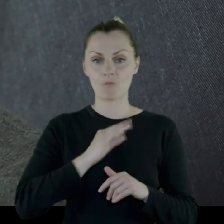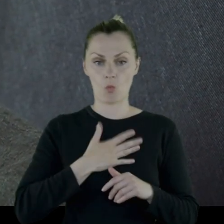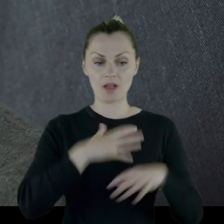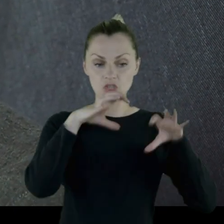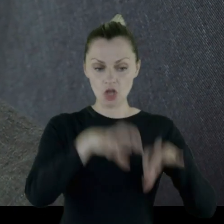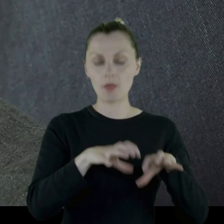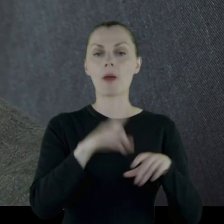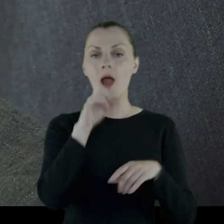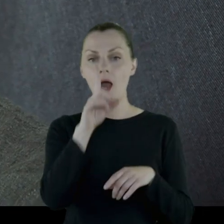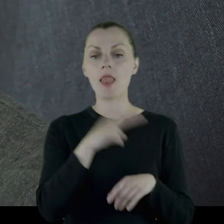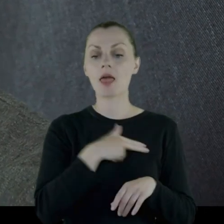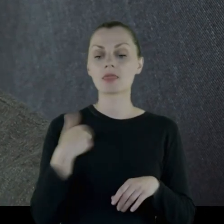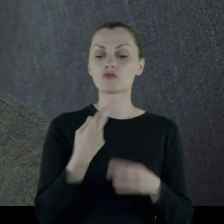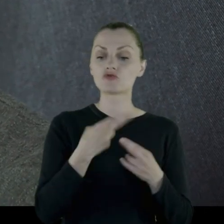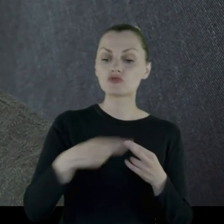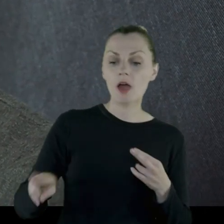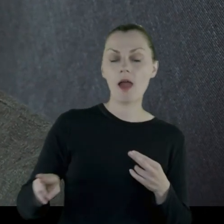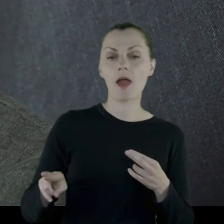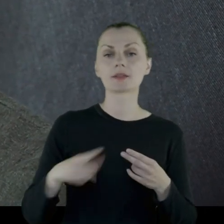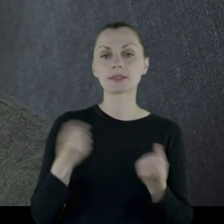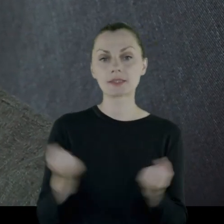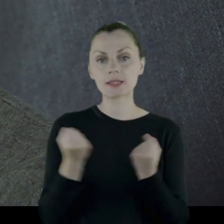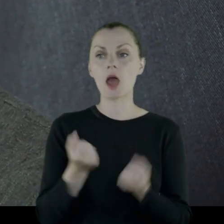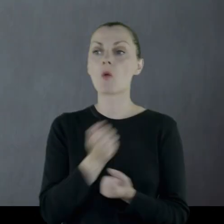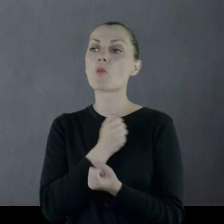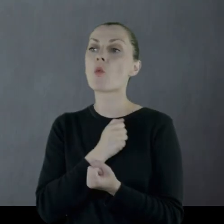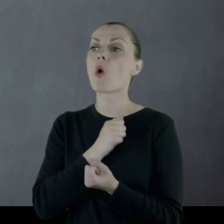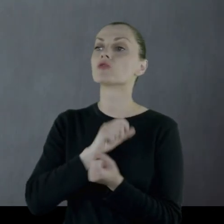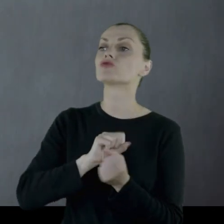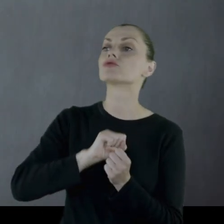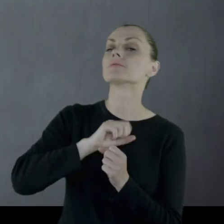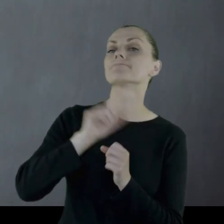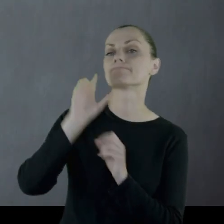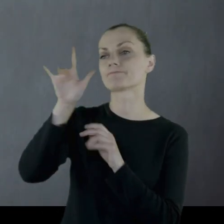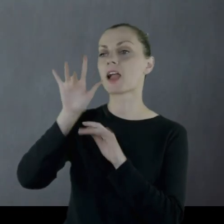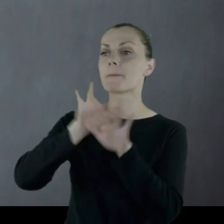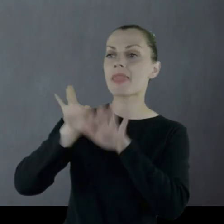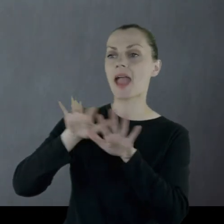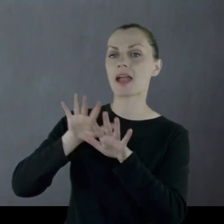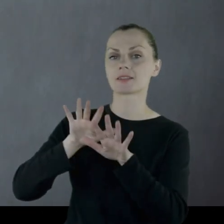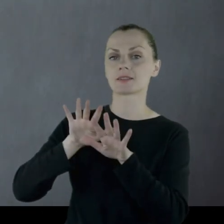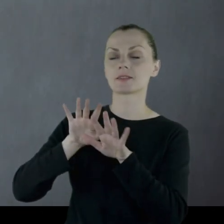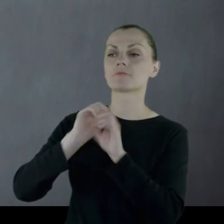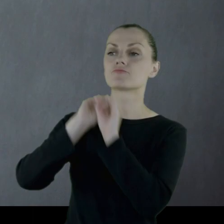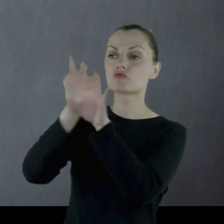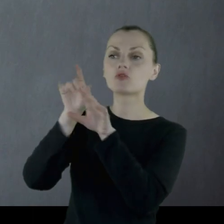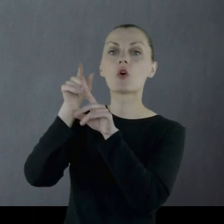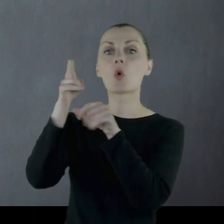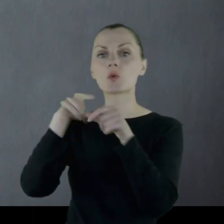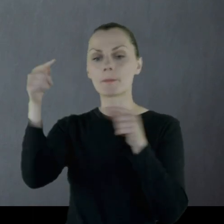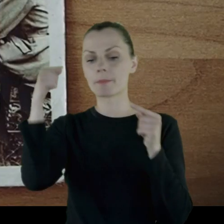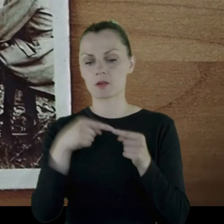natomiast staramy się nasze eksponaty użyczać do miejsc, które są odpowiednie.